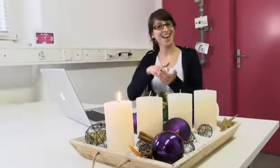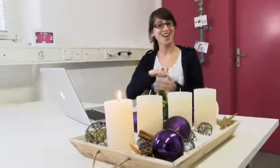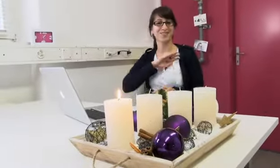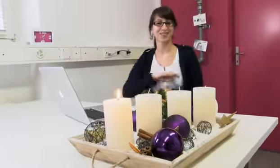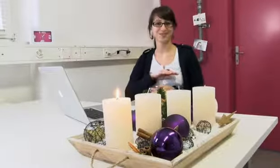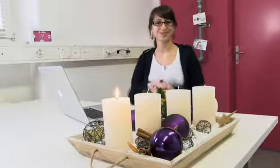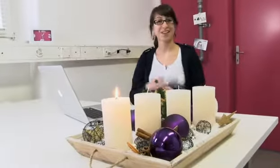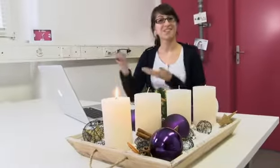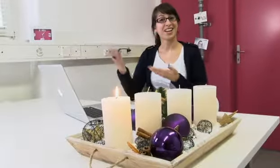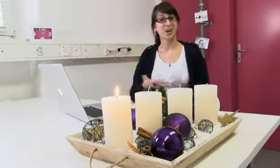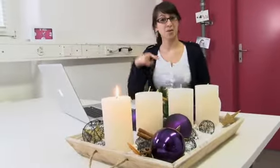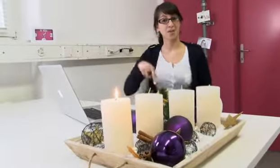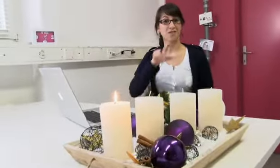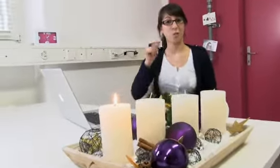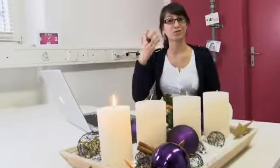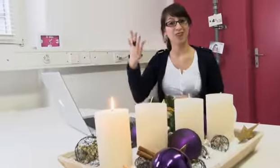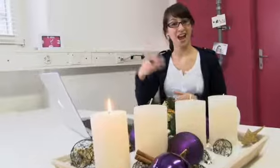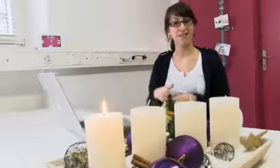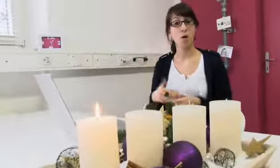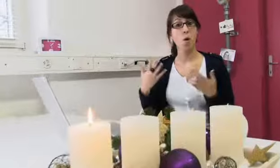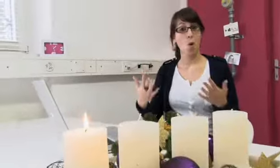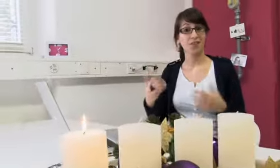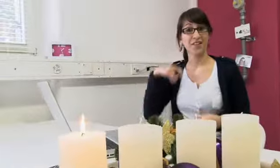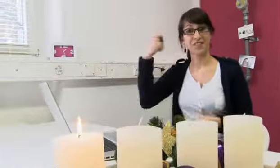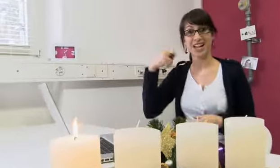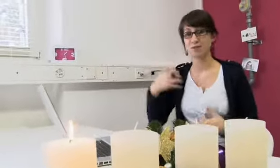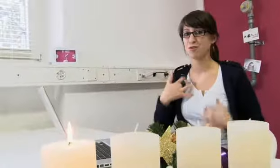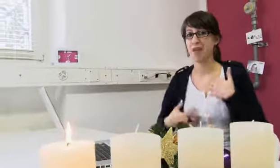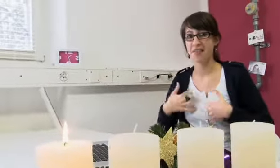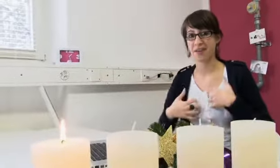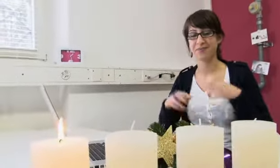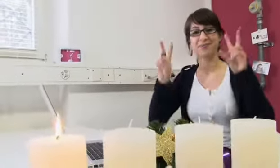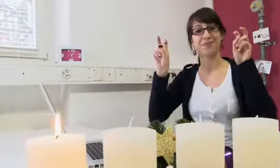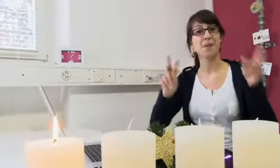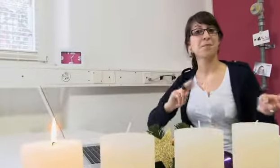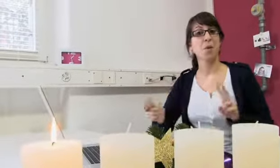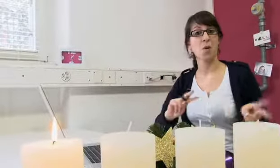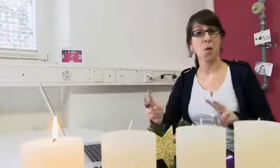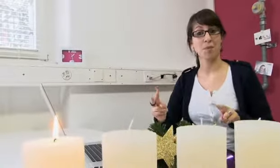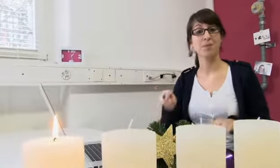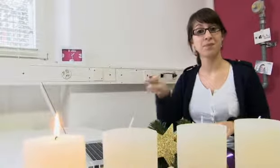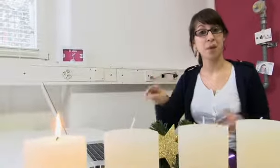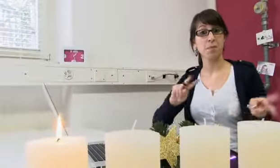Ah, ihr seid ja hier, schön. Willkommen bei FOCUSFIVE. Heute haben wir einen spannenden Filmbeitrag zum Thema „procom“.